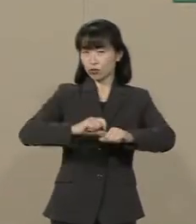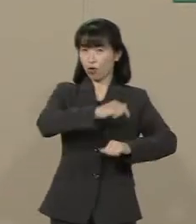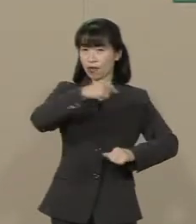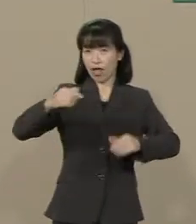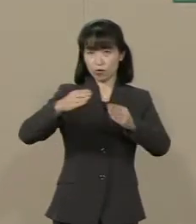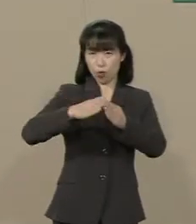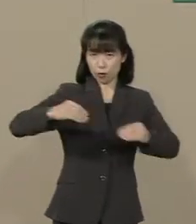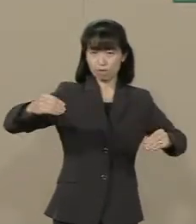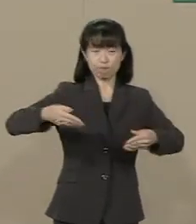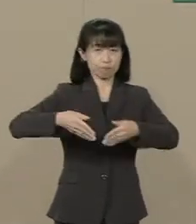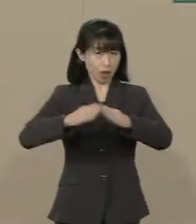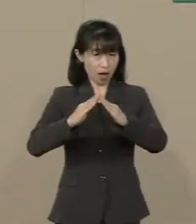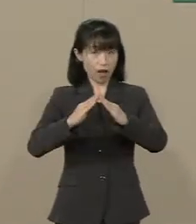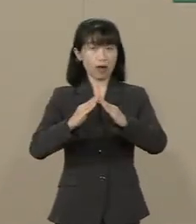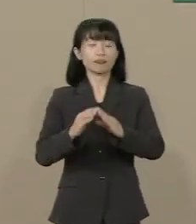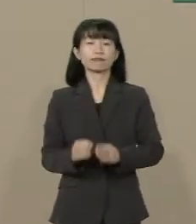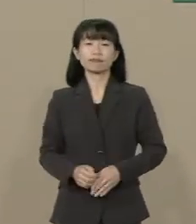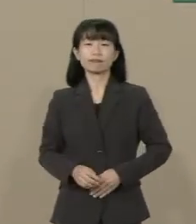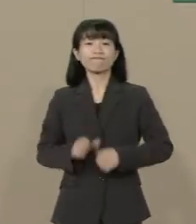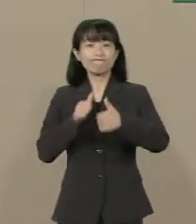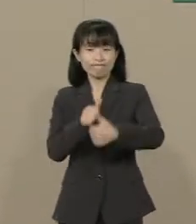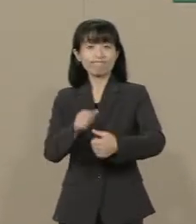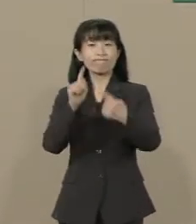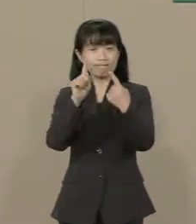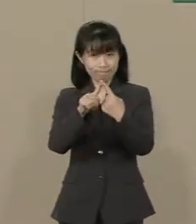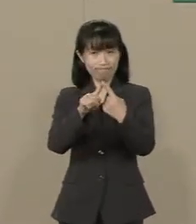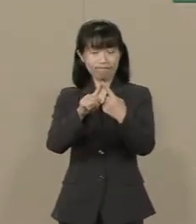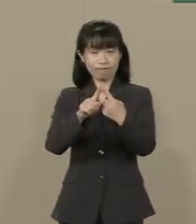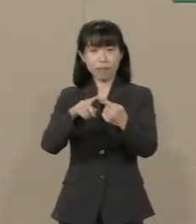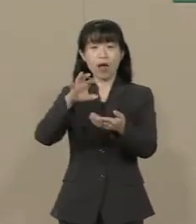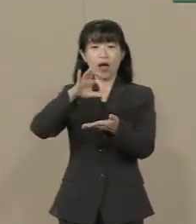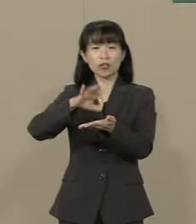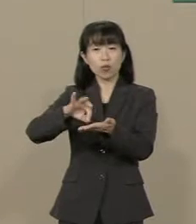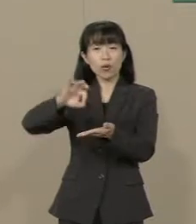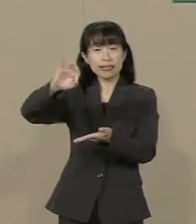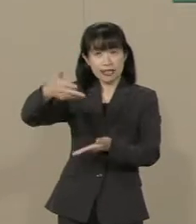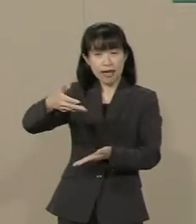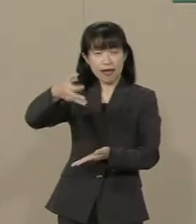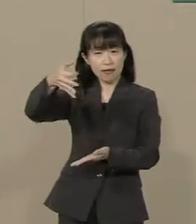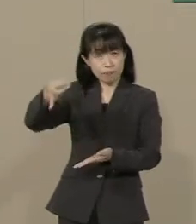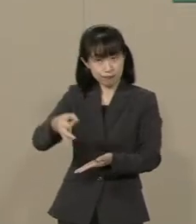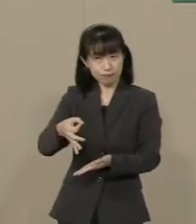まず 消費減税です せっかく景気が よくなってきたと思ったら